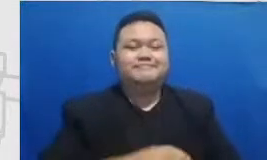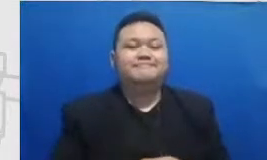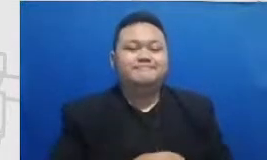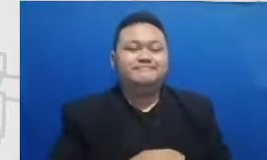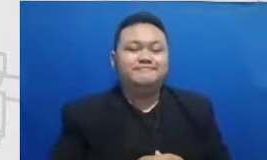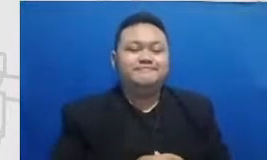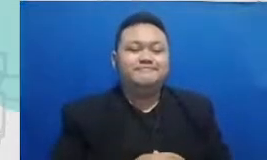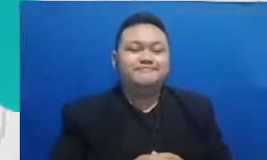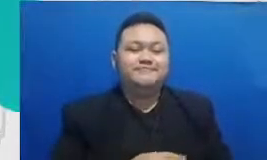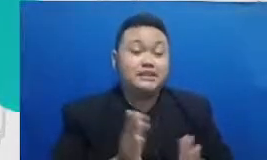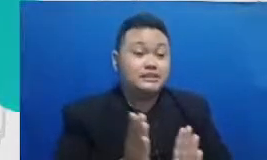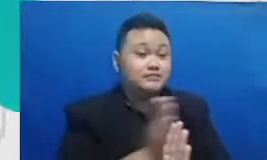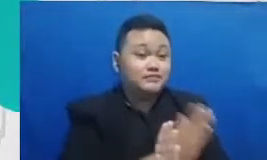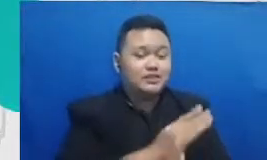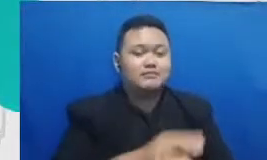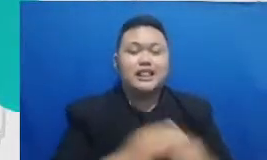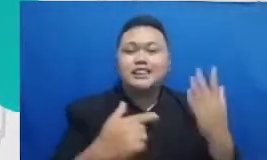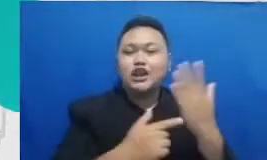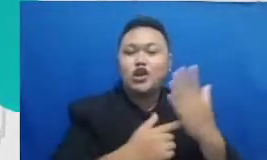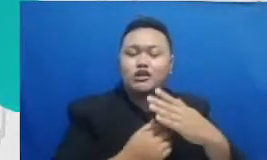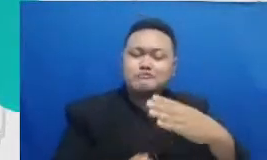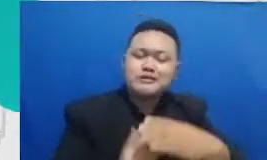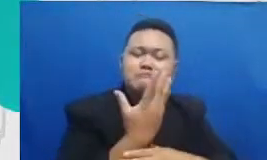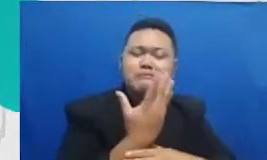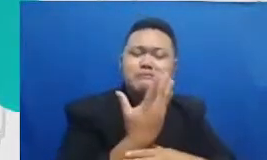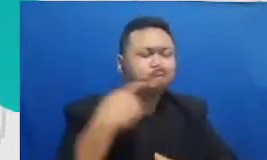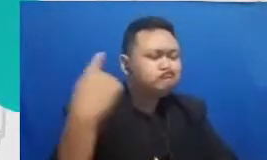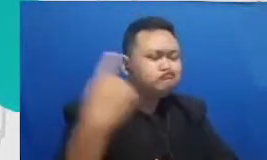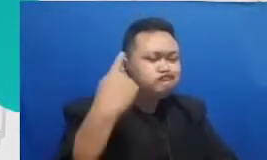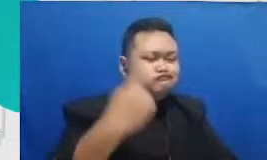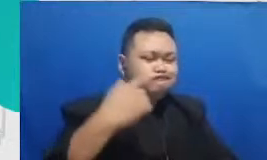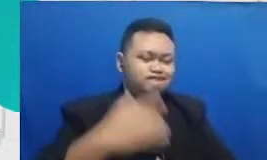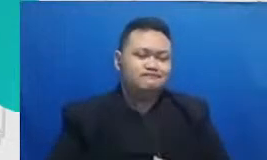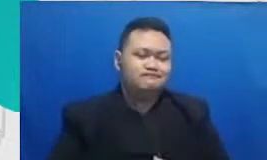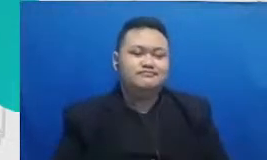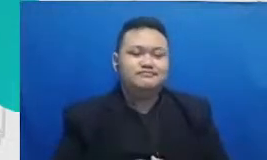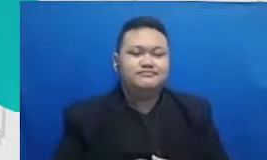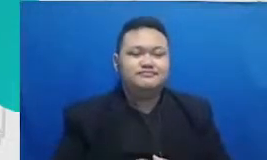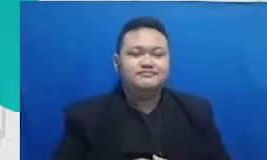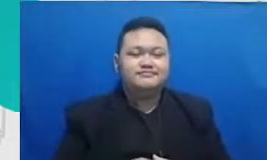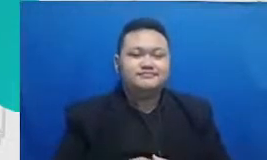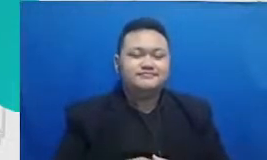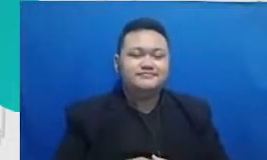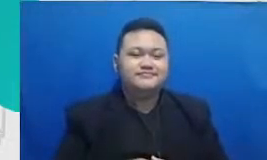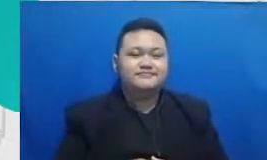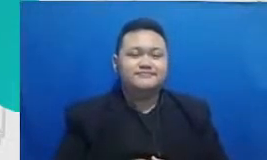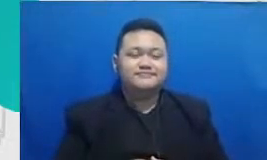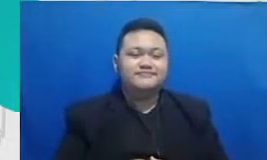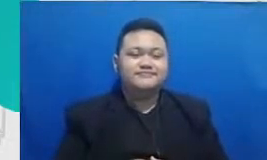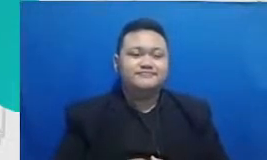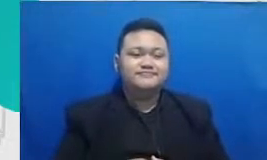Teknologi akan terus berkembang kan apa yang satu dan karenanya menjadi penting buat kita